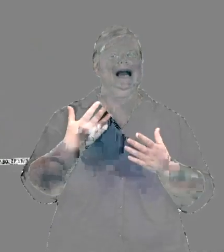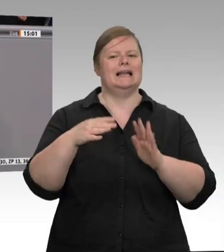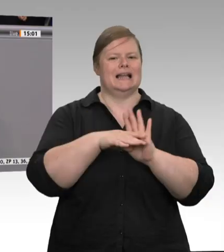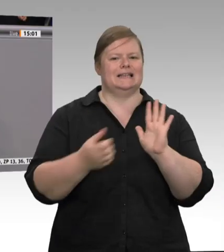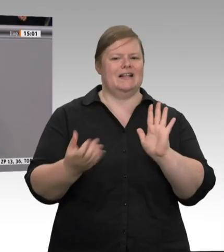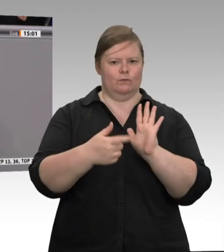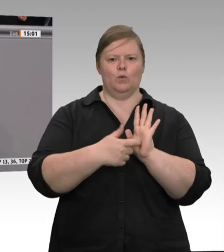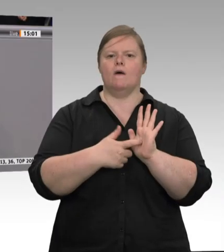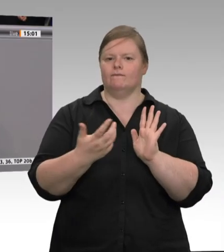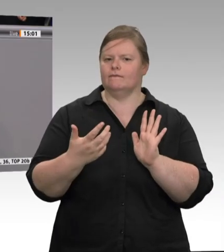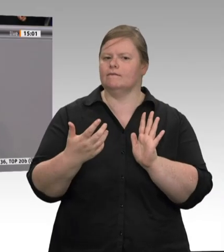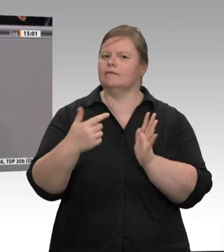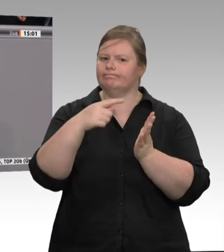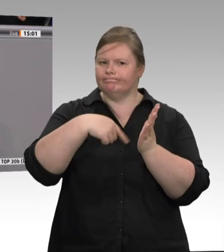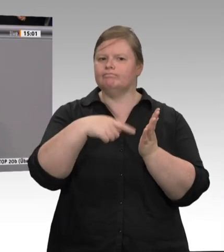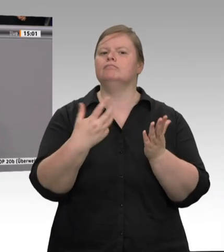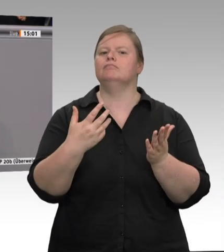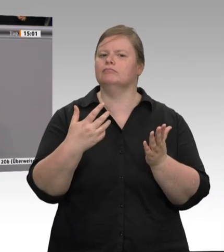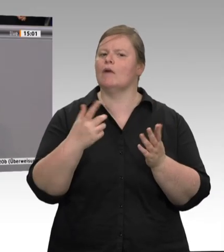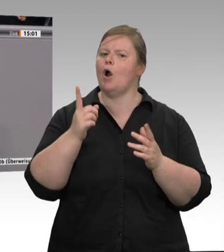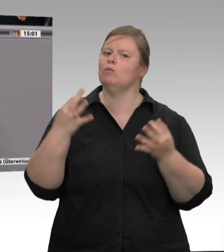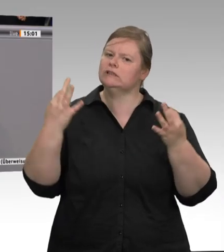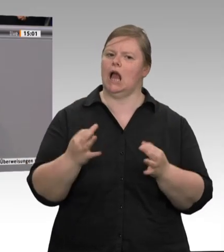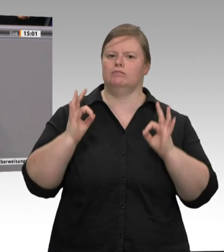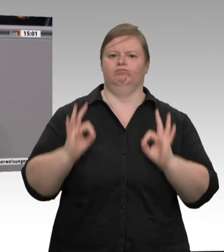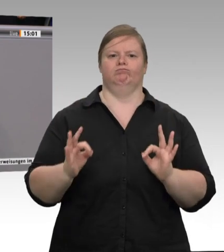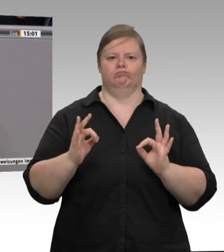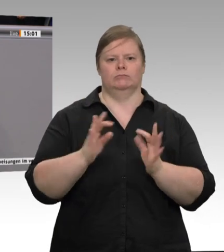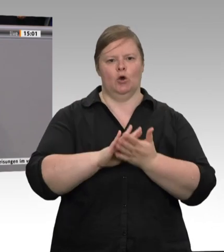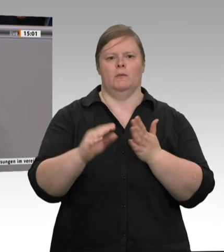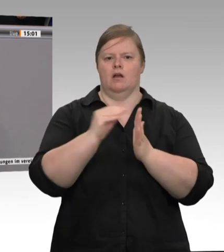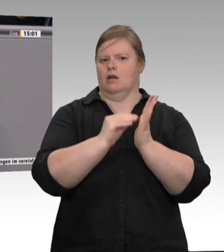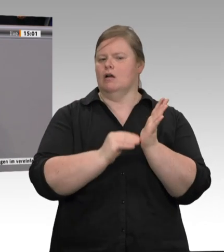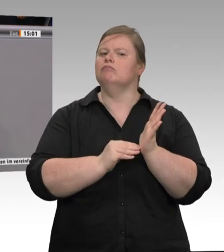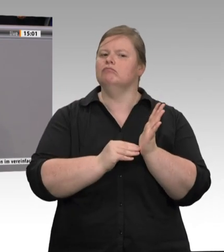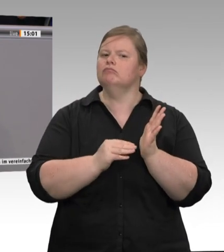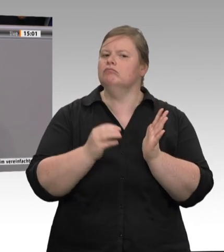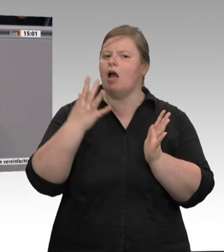dass es zum Beispiel bei Tönnies nur Werkvertragslösungen gibt, sondern dort arbeiten auch